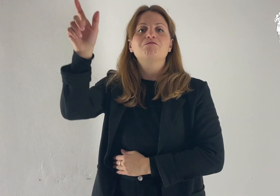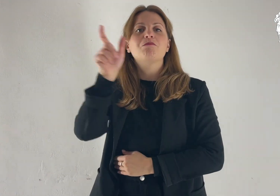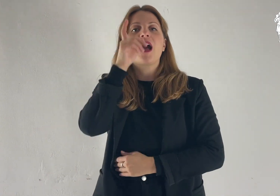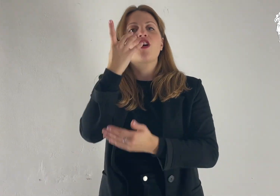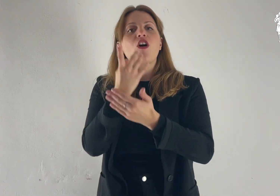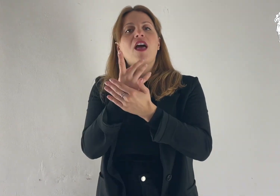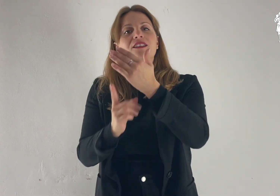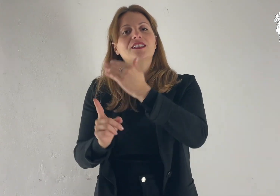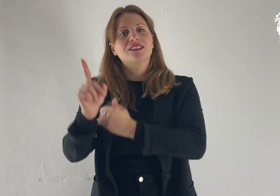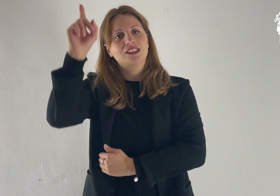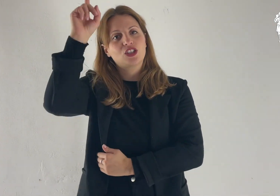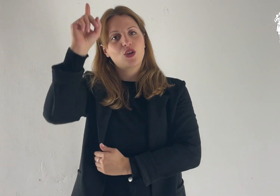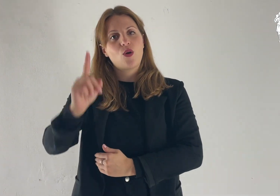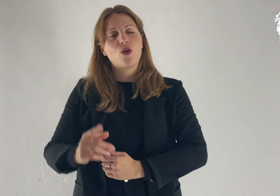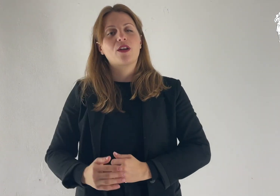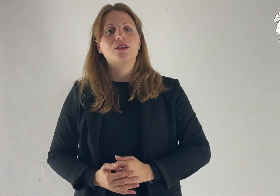Parola del Signore.